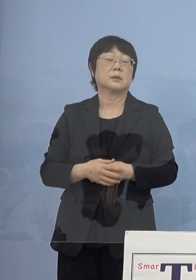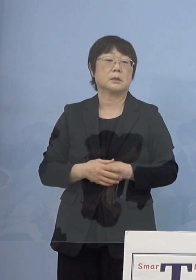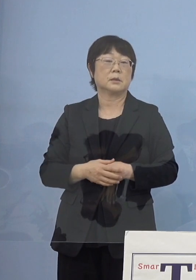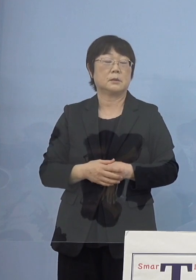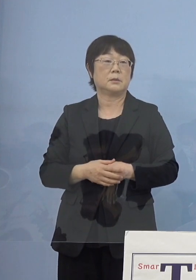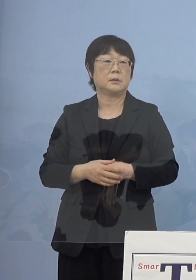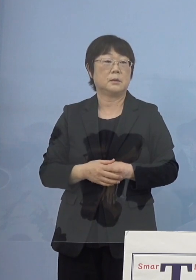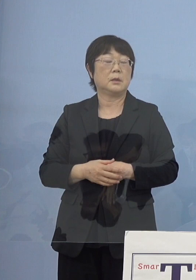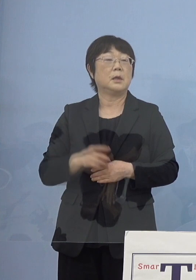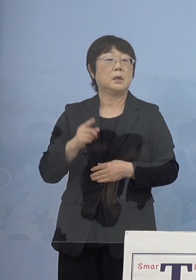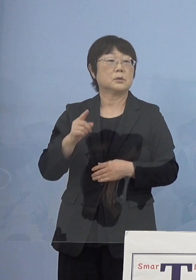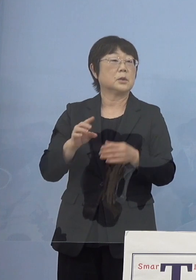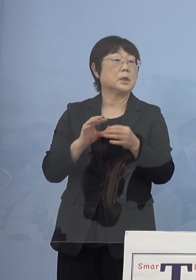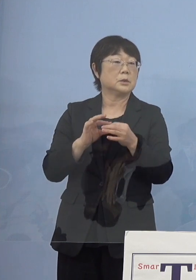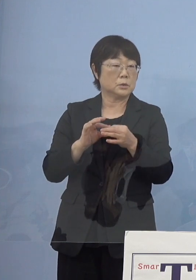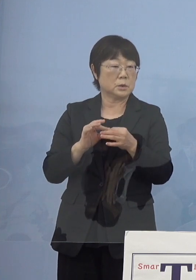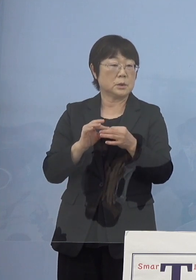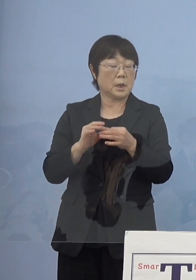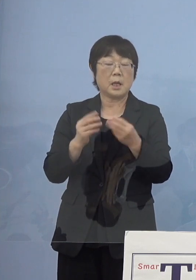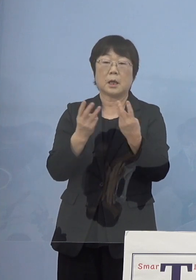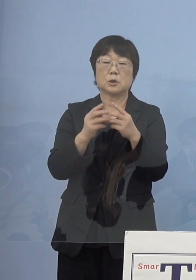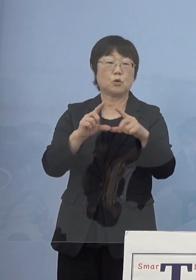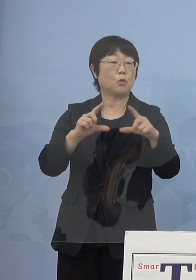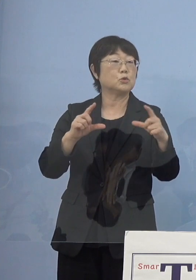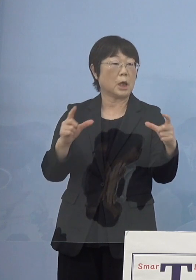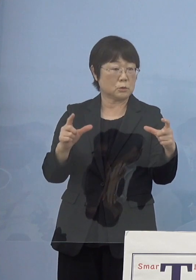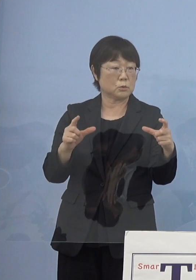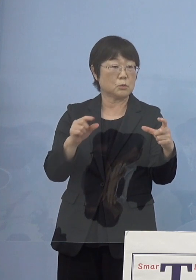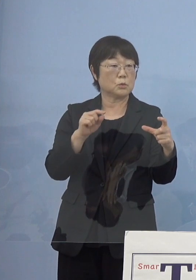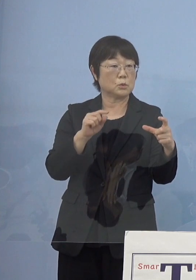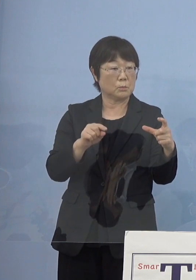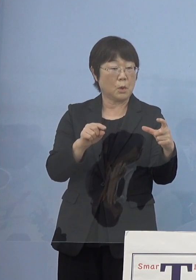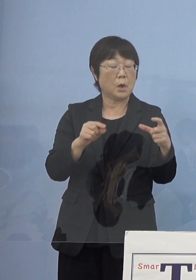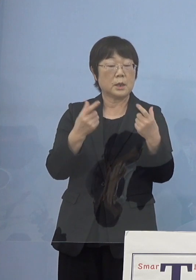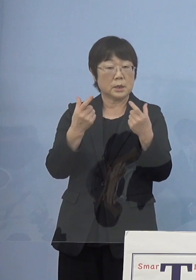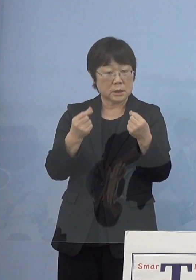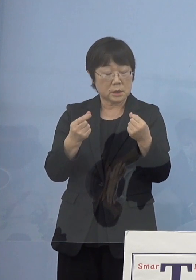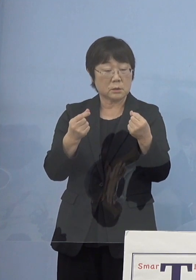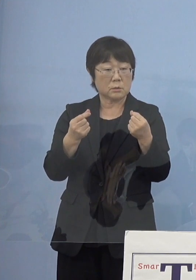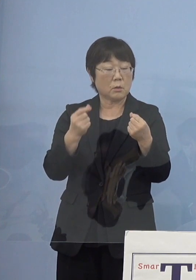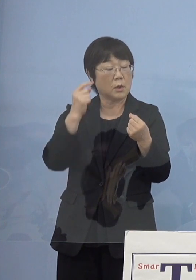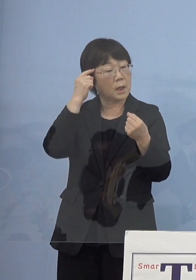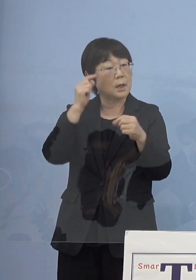そうした点については増やしていく こうしたこともしっかりと視野に入れながら